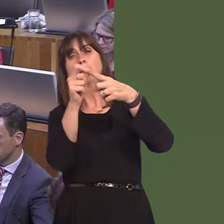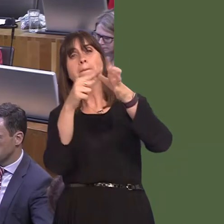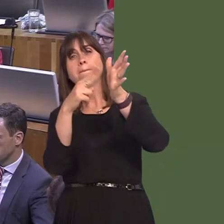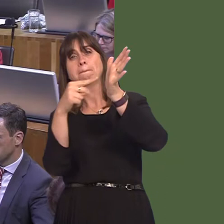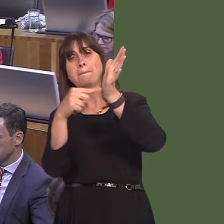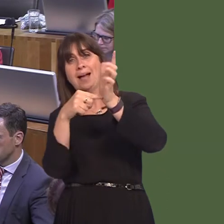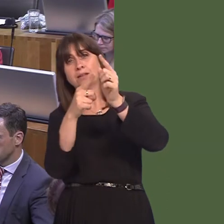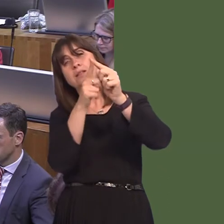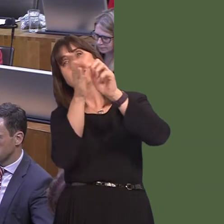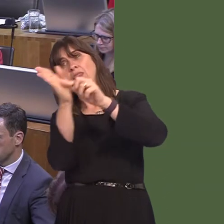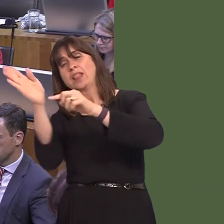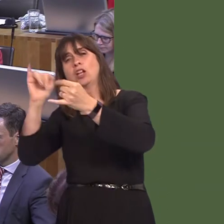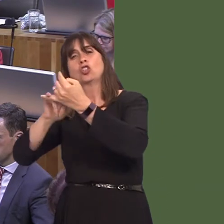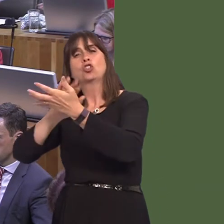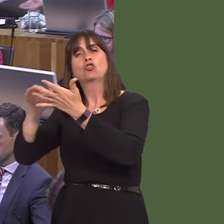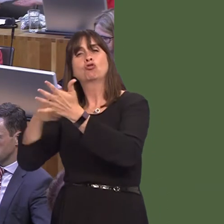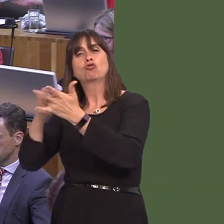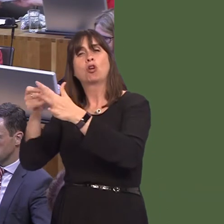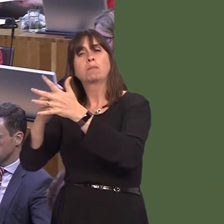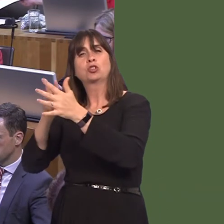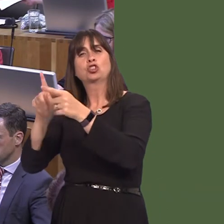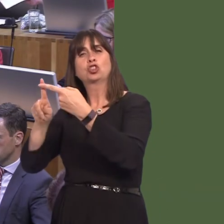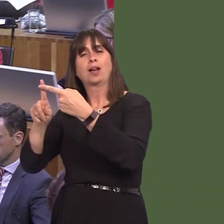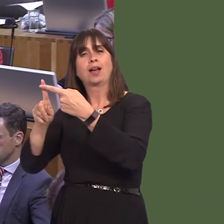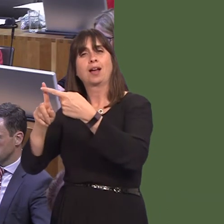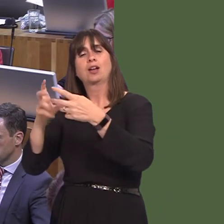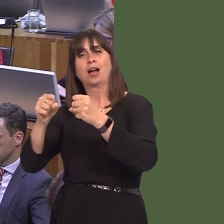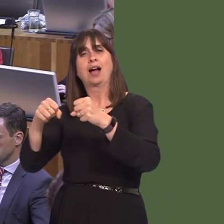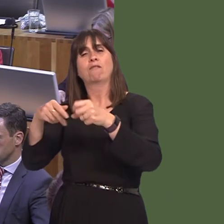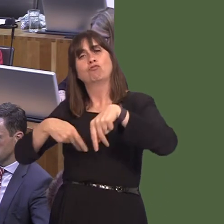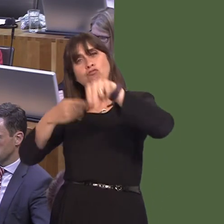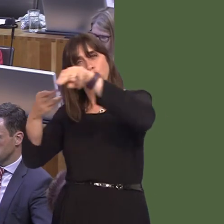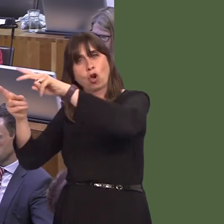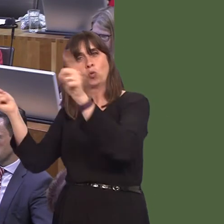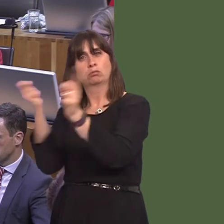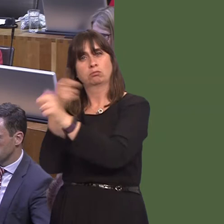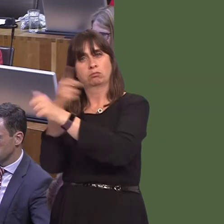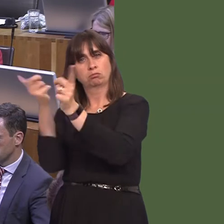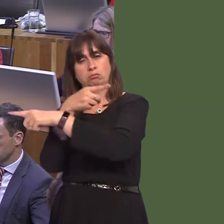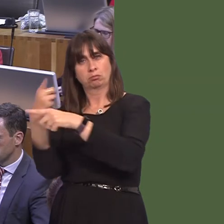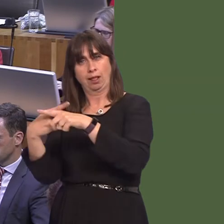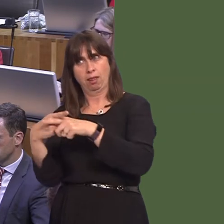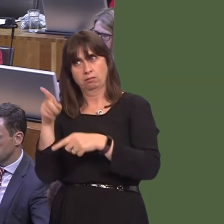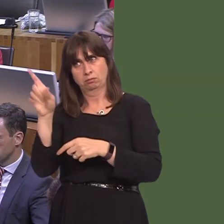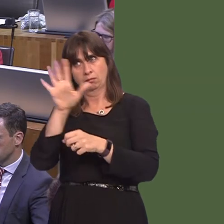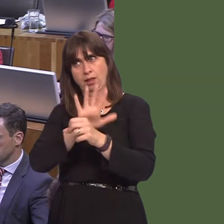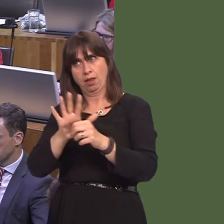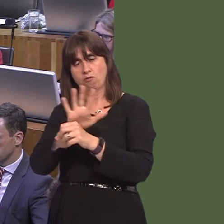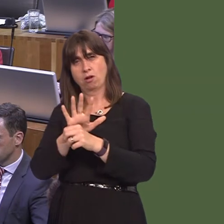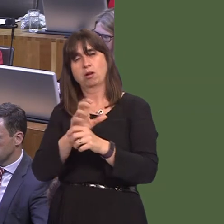beyond. It can be difficult to engage the Department for Transport, so that they understand